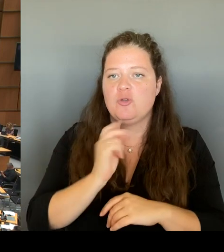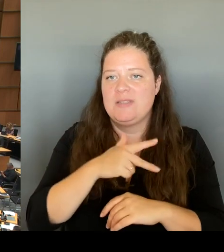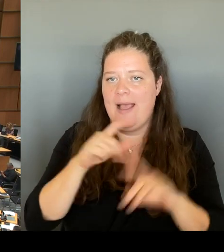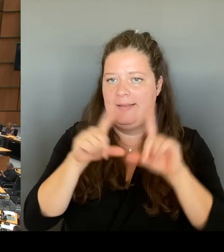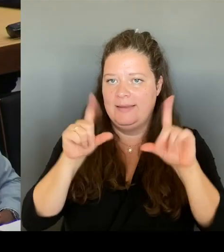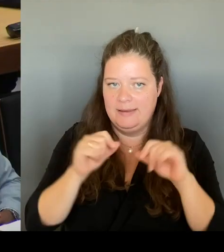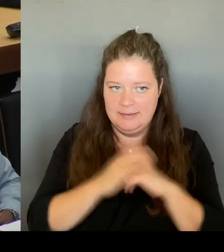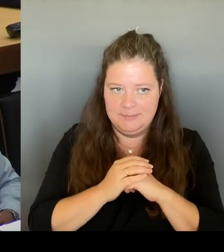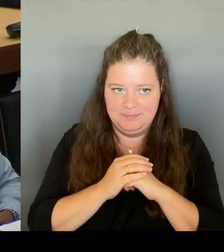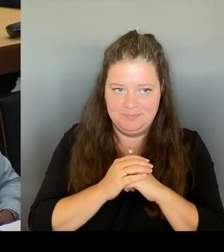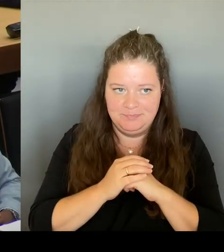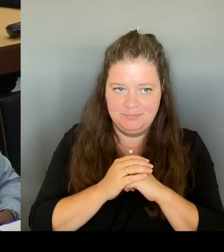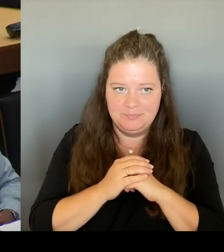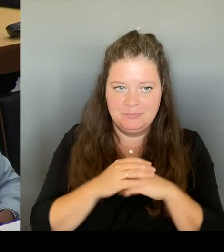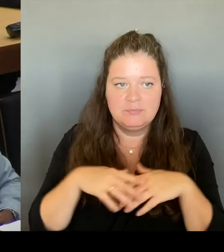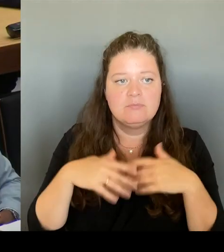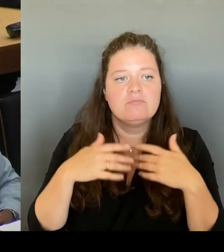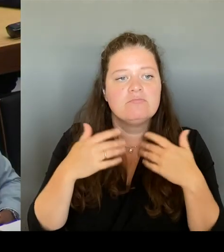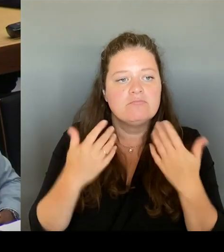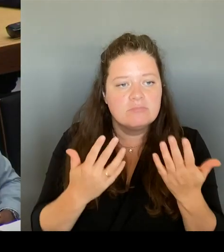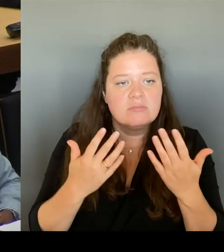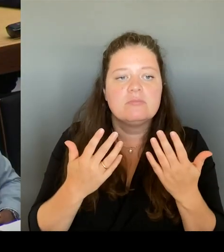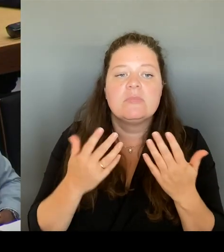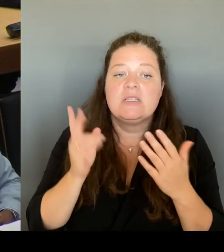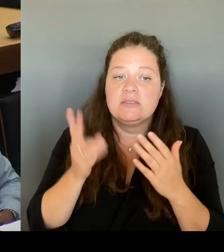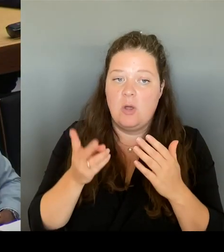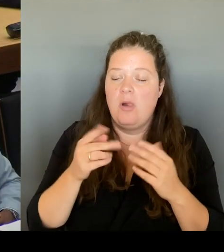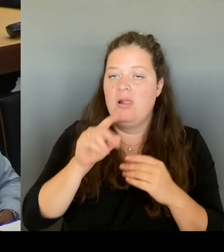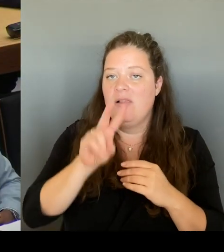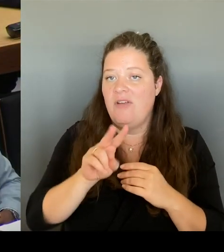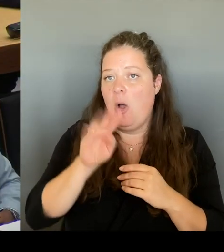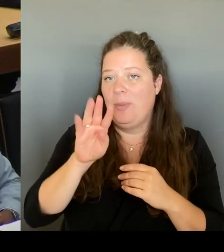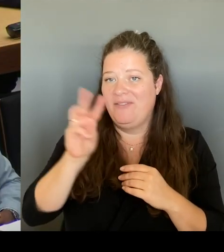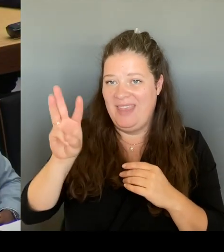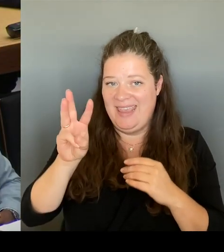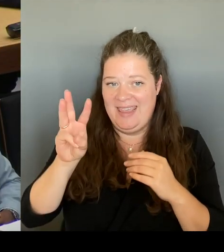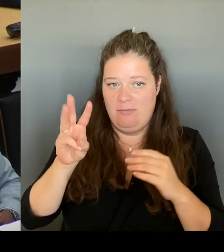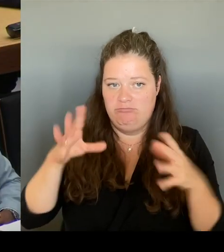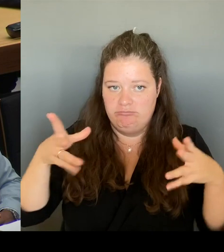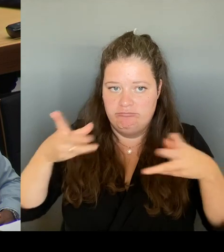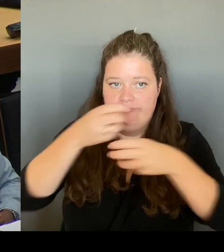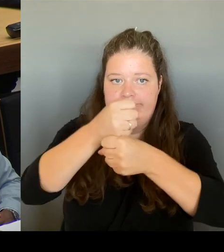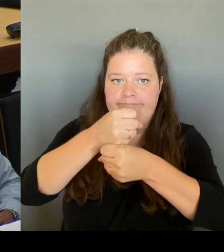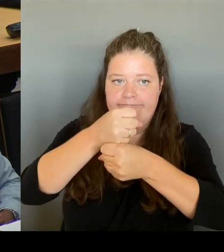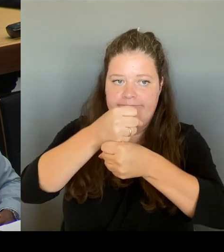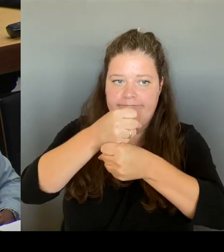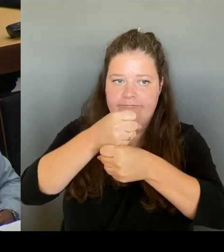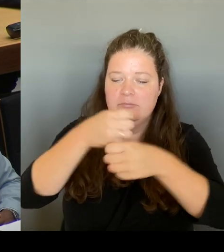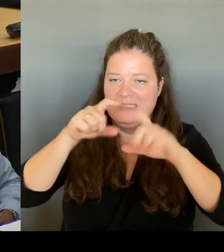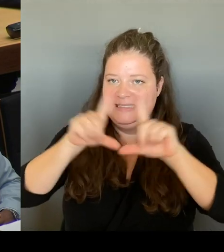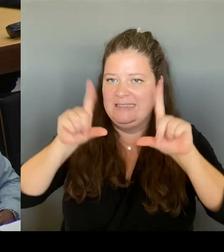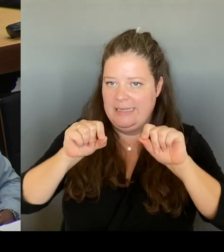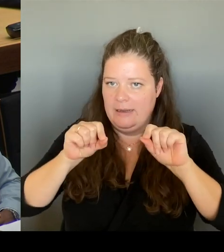Die Verfahrensweise ist so, dass der FBB-Aufsichtsrat Ende des Monats tagen wird und